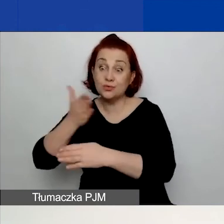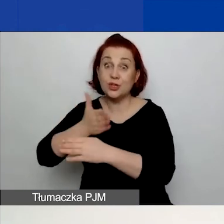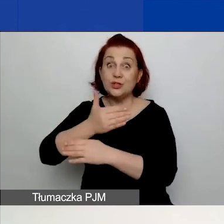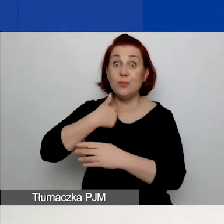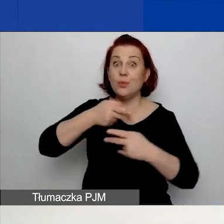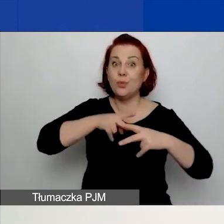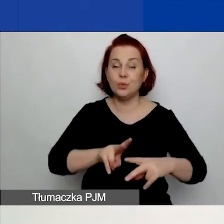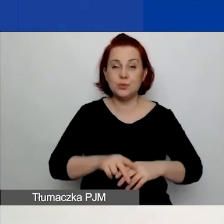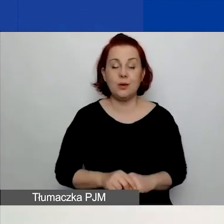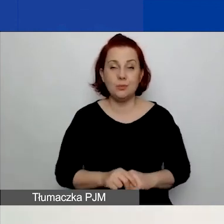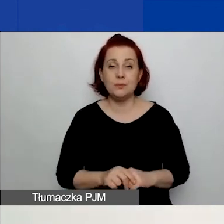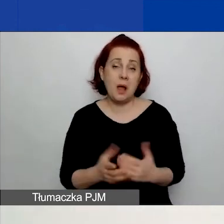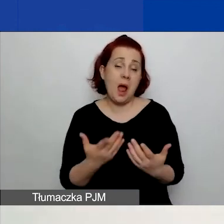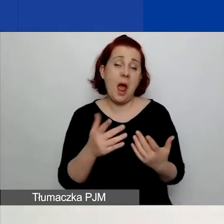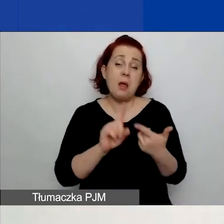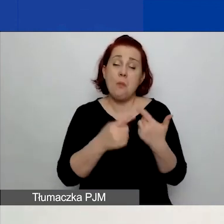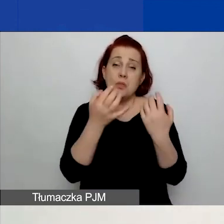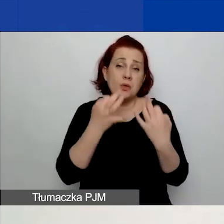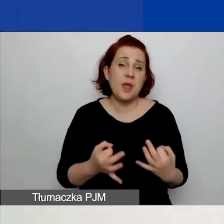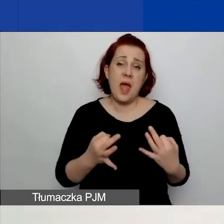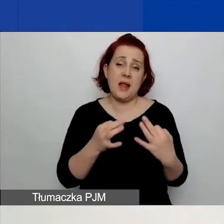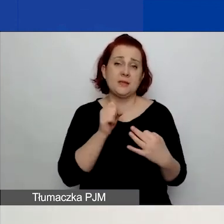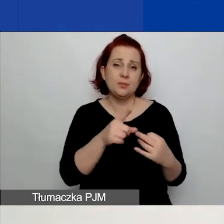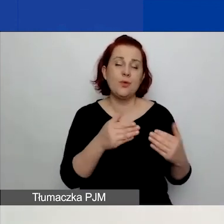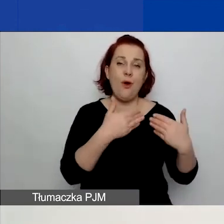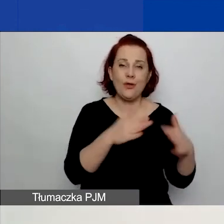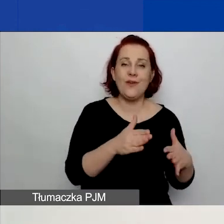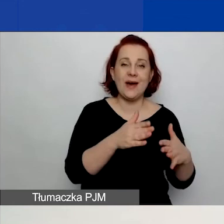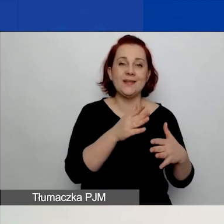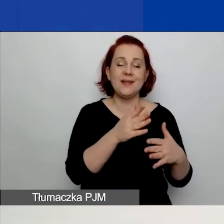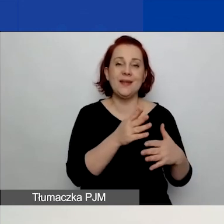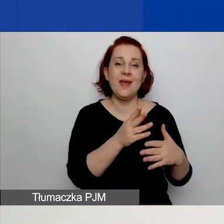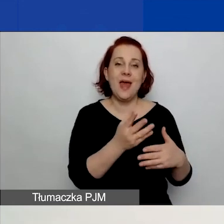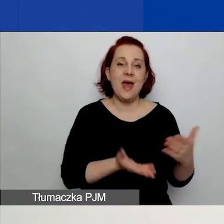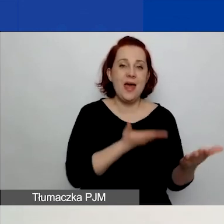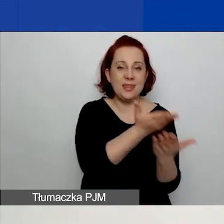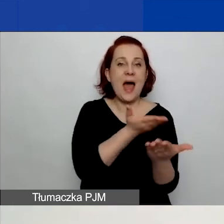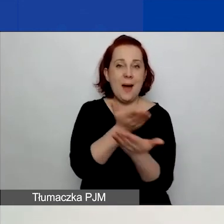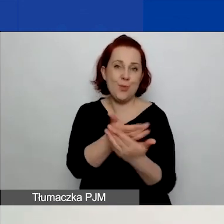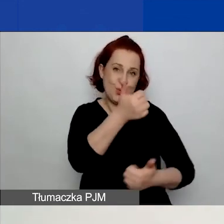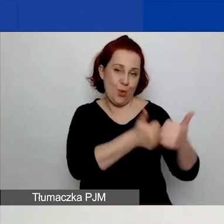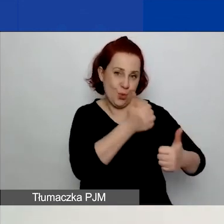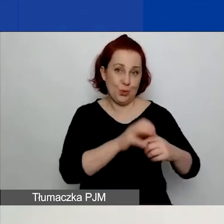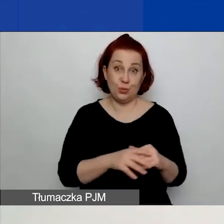Bądź tych obecnie otwartych, więc małych i dużych grantów. Można również z tej opcji skorzystać.